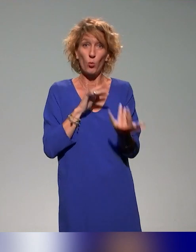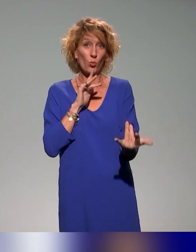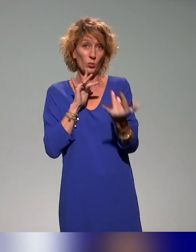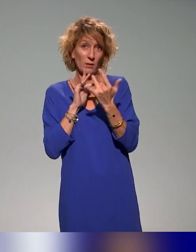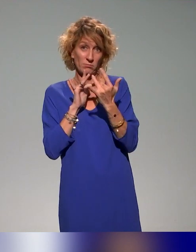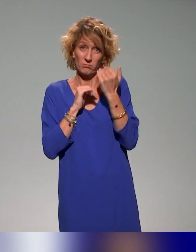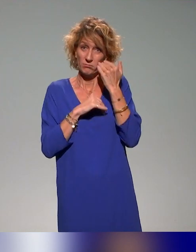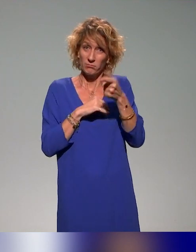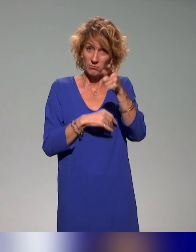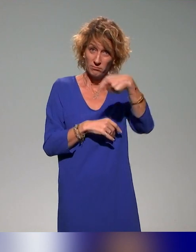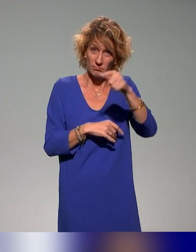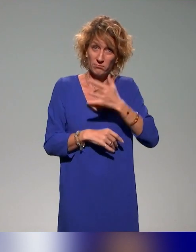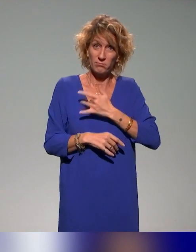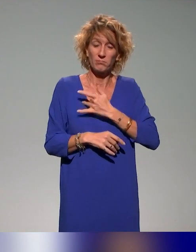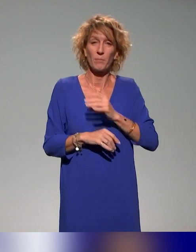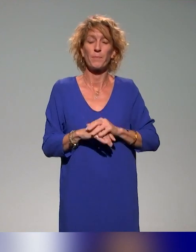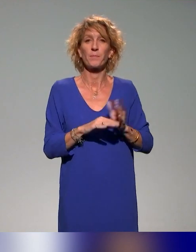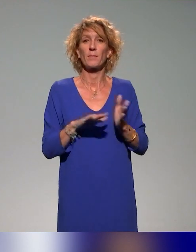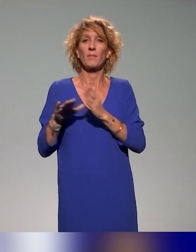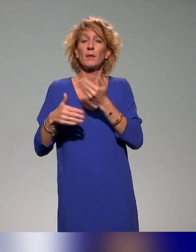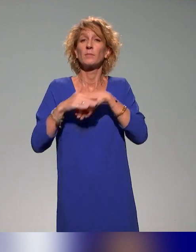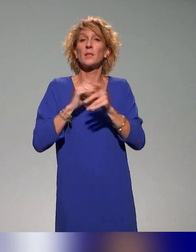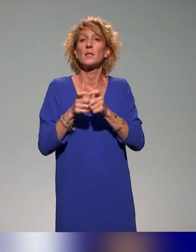Et puis, dans l'institut aussi, dans ce plan de formation,